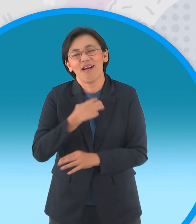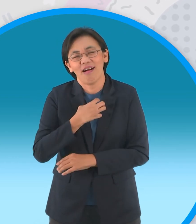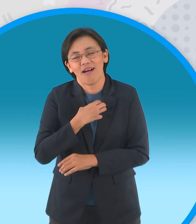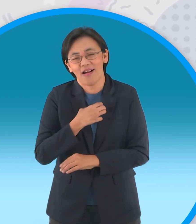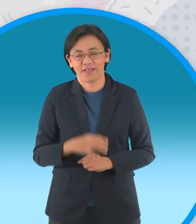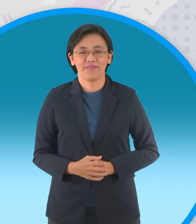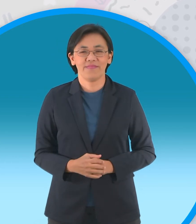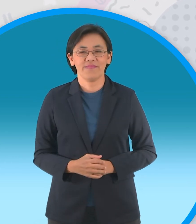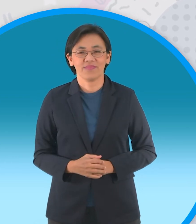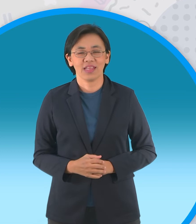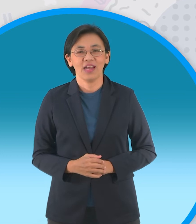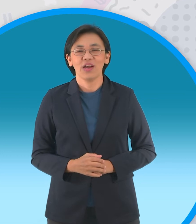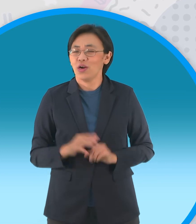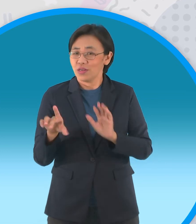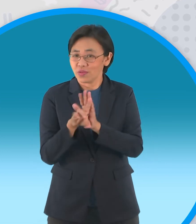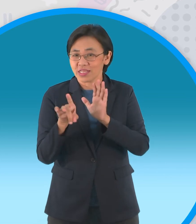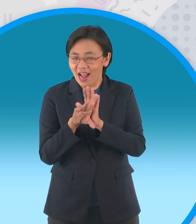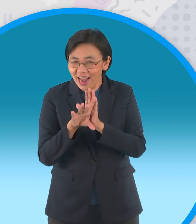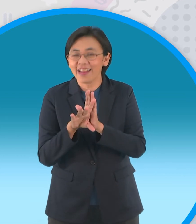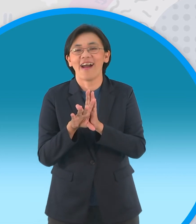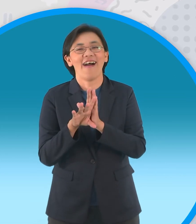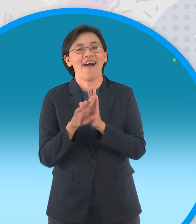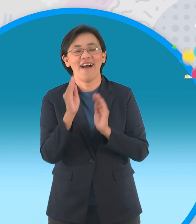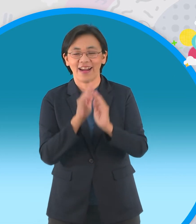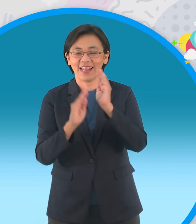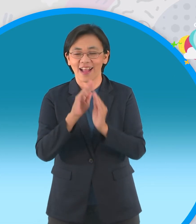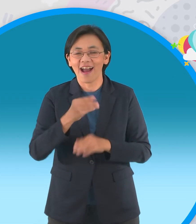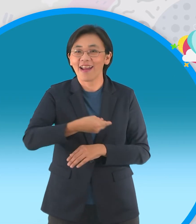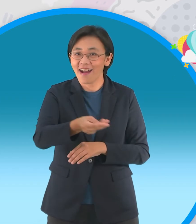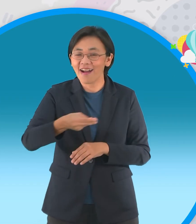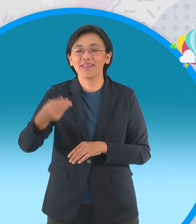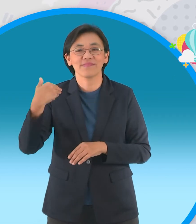เขาอยากได้นิทานจ้ะ เขาถึงบอกไงว่าช่วงสุดท้ายนะเราก็จะ